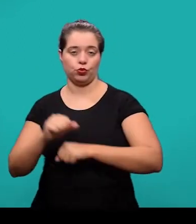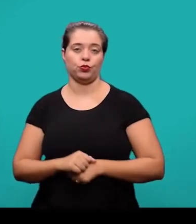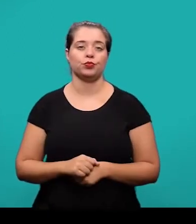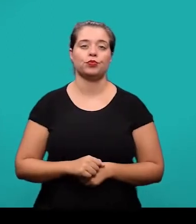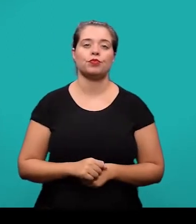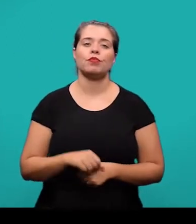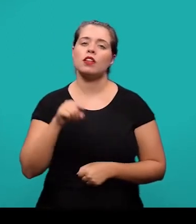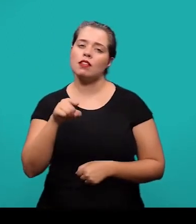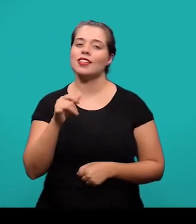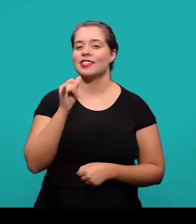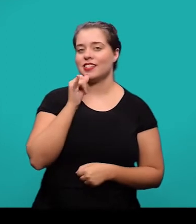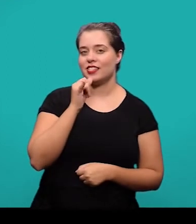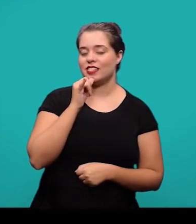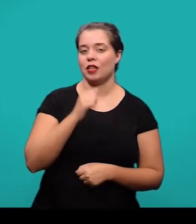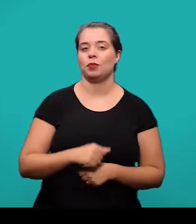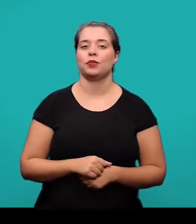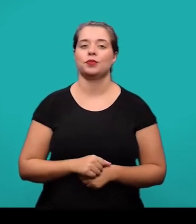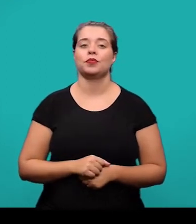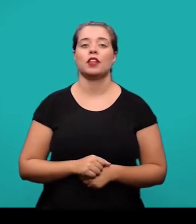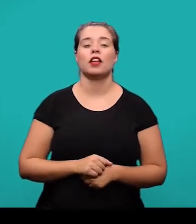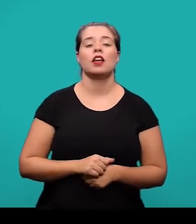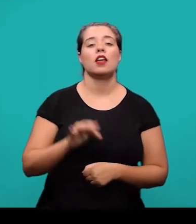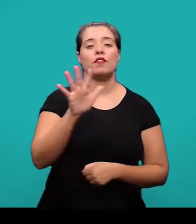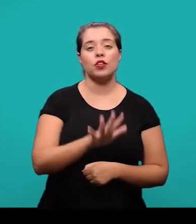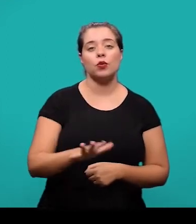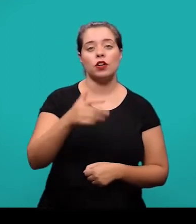nós temos figura 12, travessão e o título Brasão da UFSC